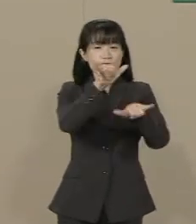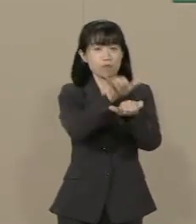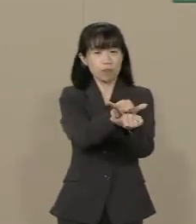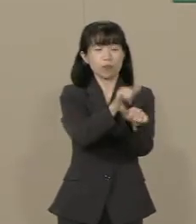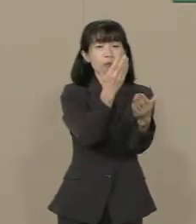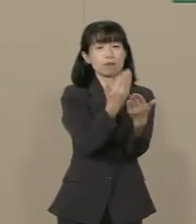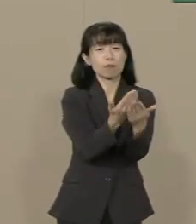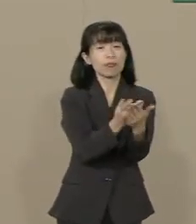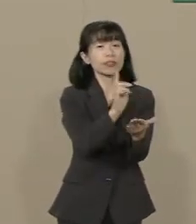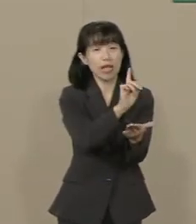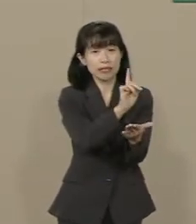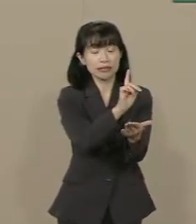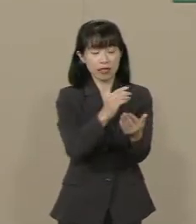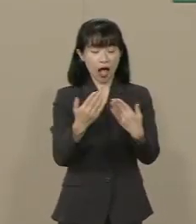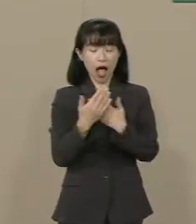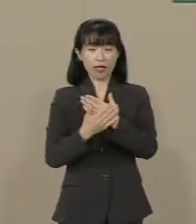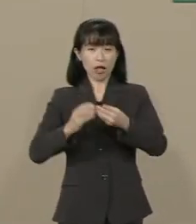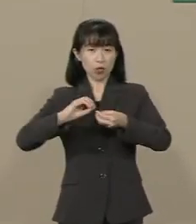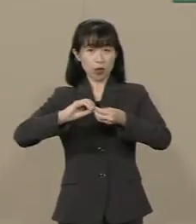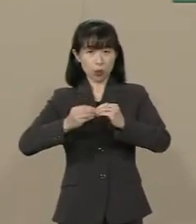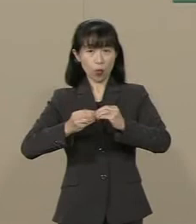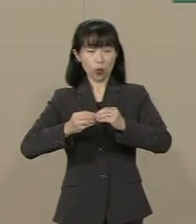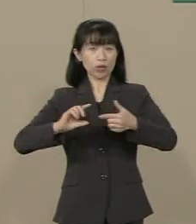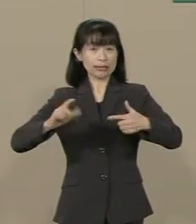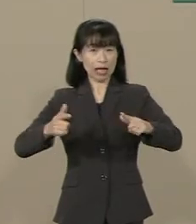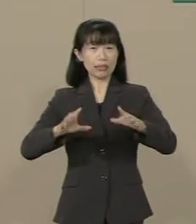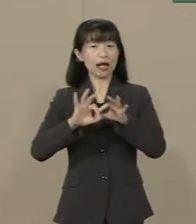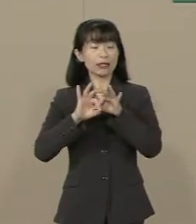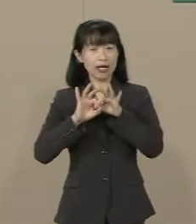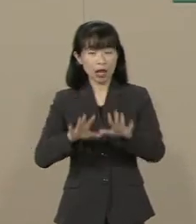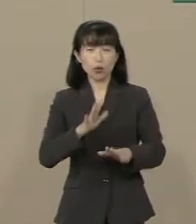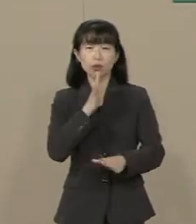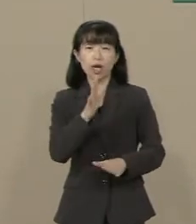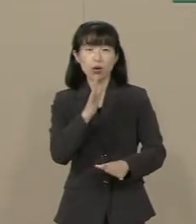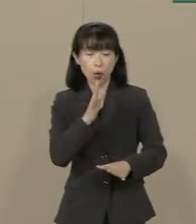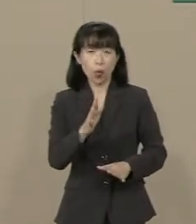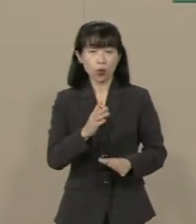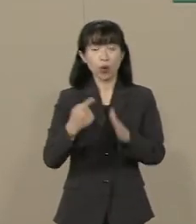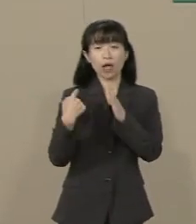それは肌の色の違い･言語の違い･ 宗教の違いを越えた